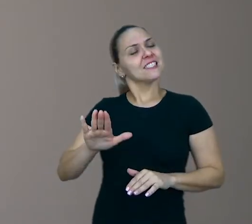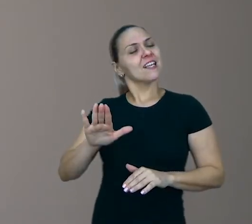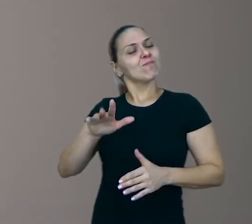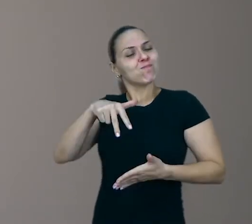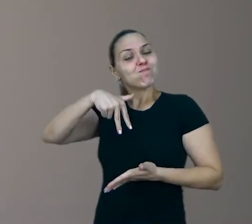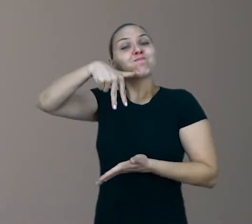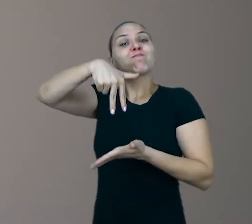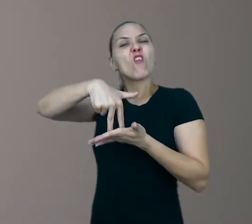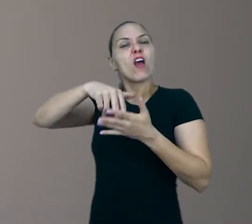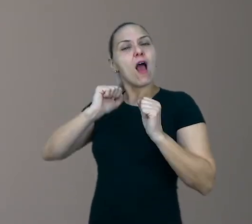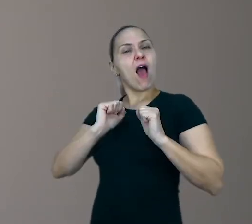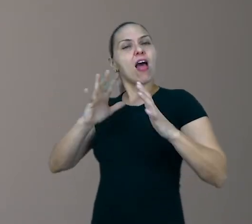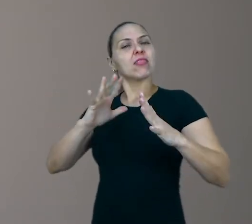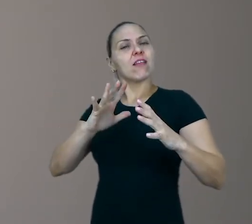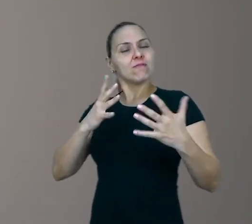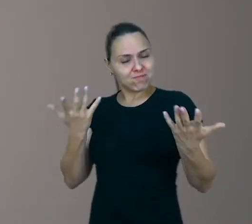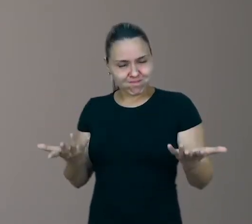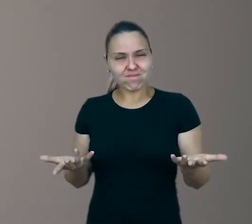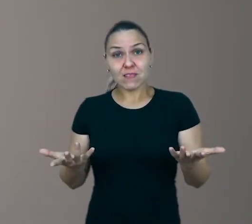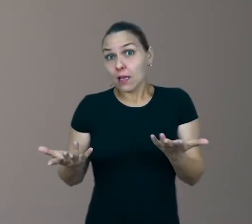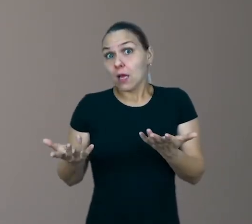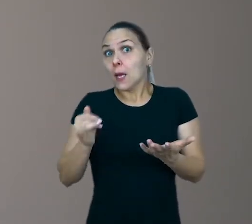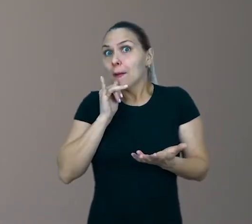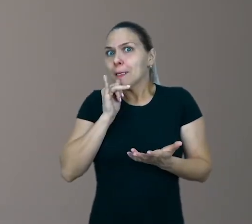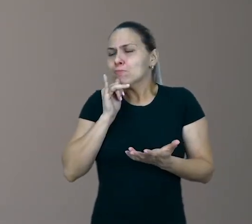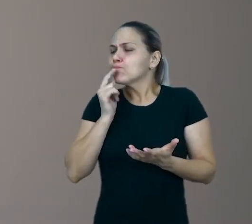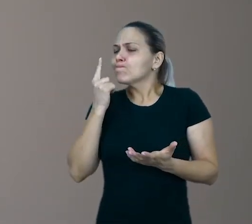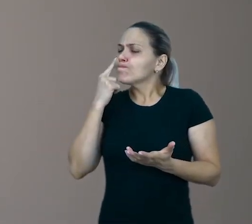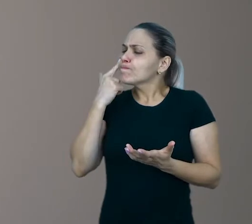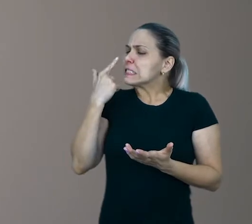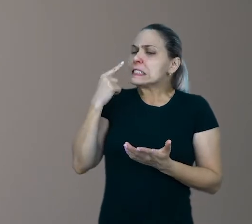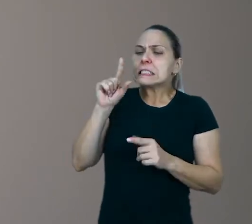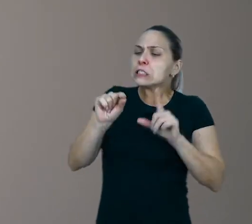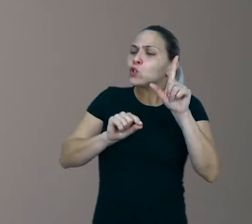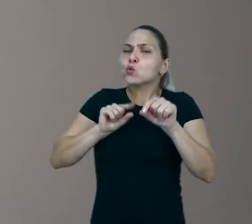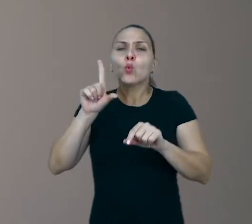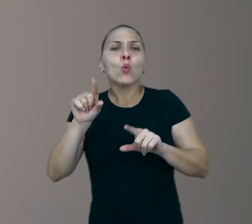que ela tenha ao seu alcance algumas condições de escolha, de decisão.